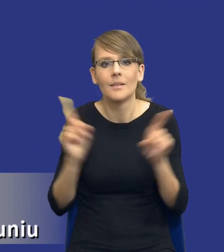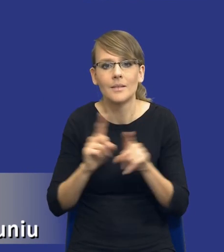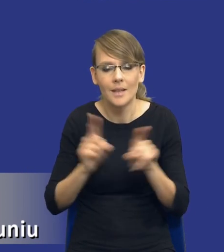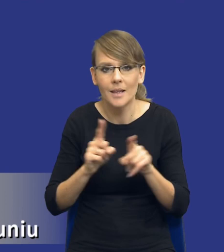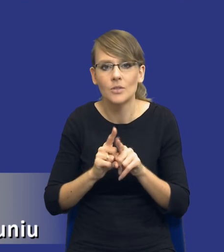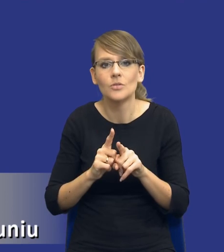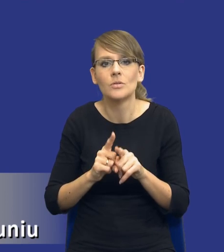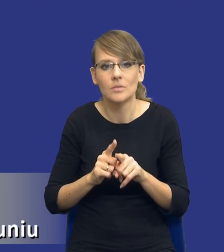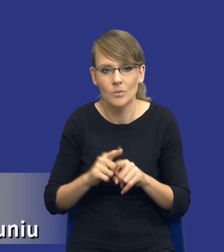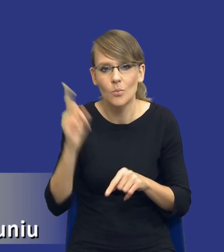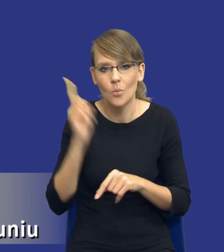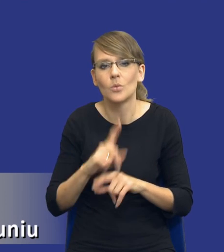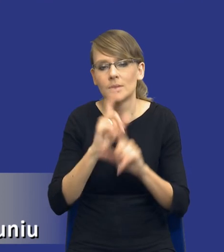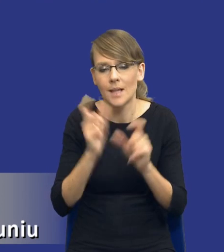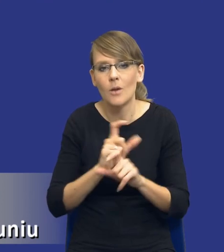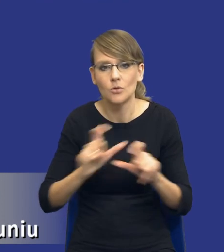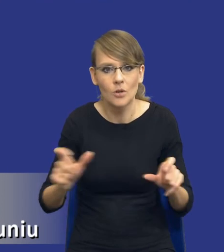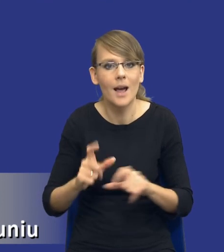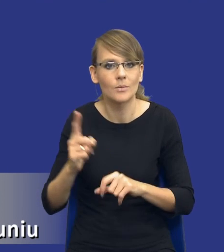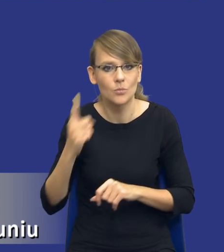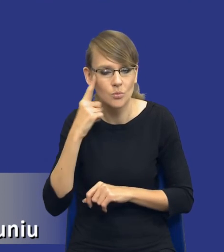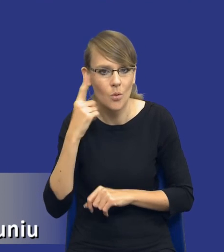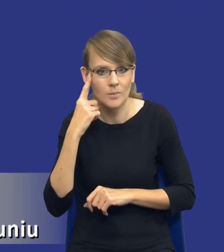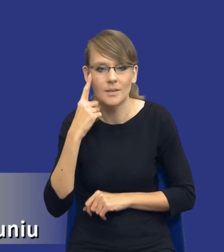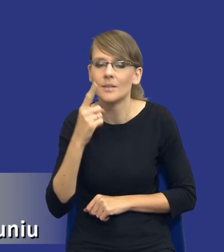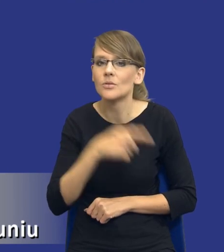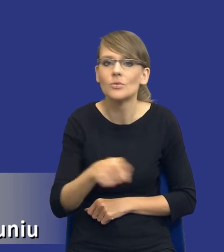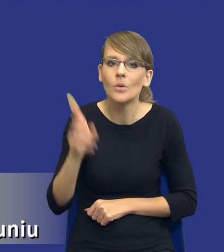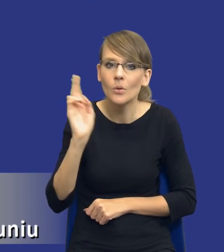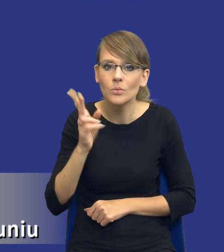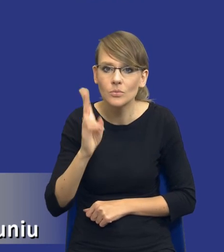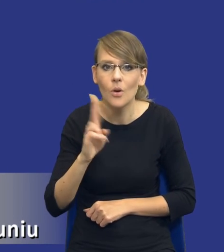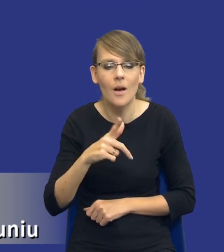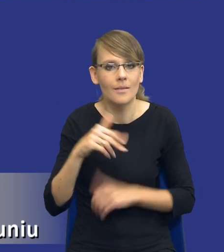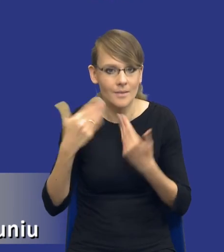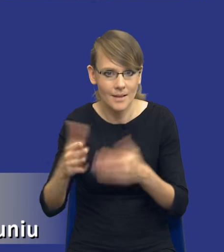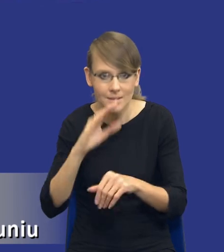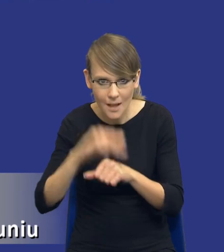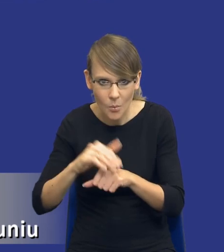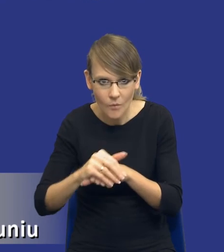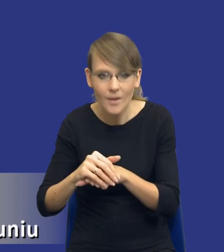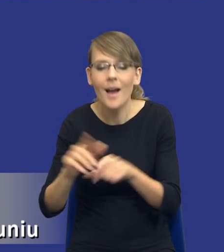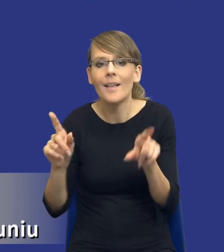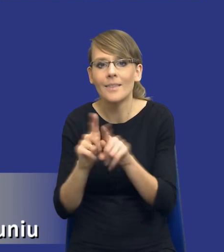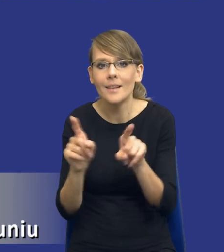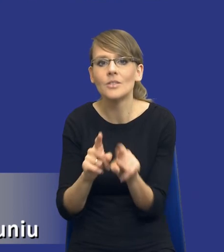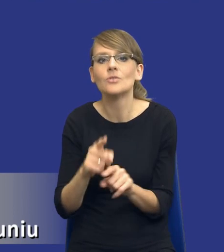podkreślać i cały czas uzmysławiać osobom, które nie tyle udzielają zamówień publicznych, co które są ich przełożonymi.